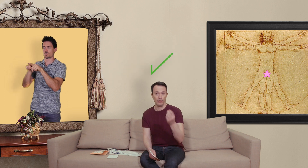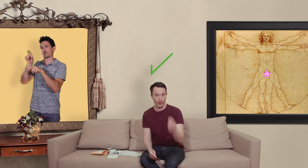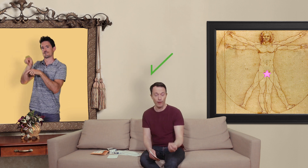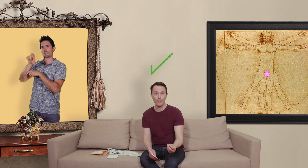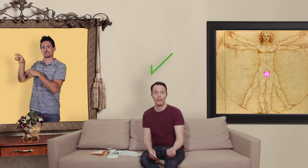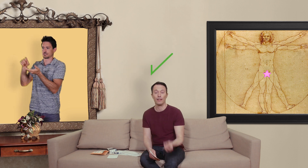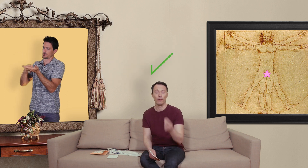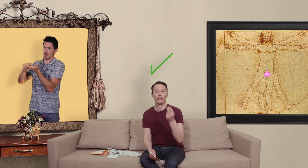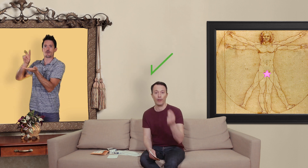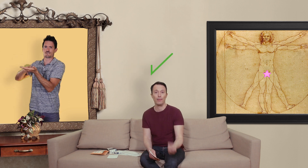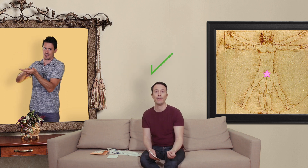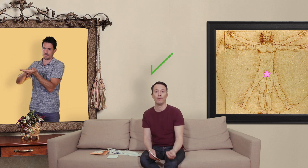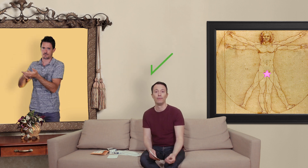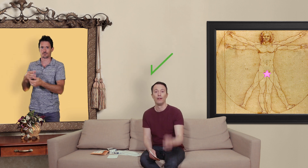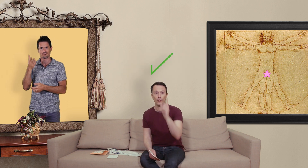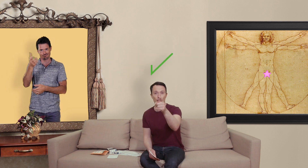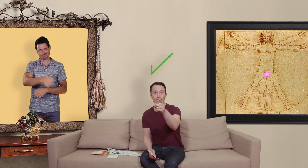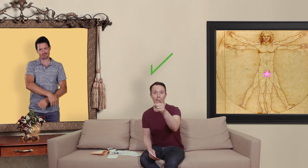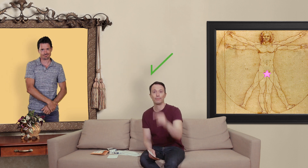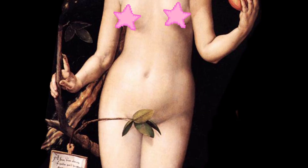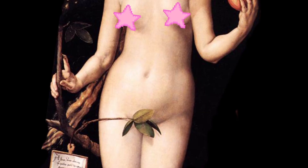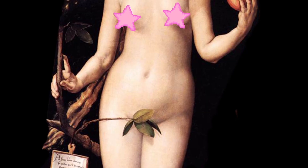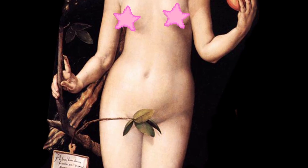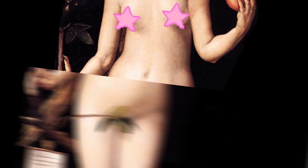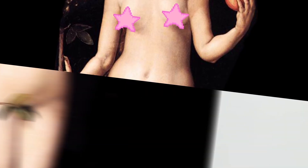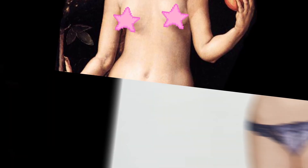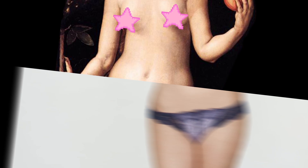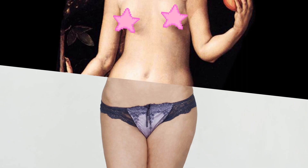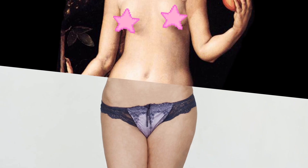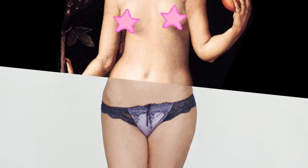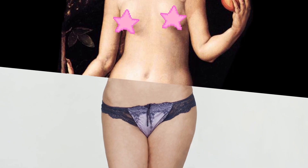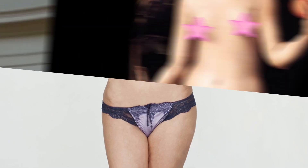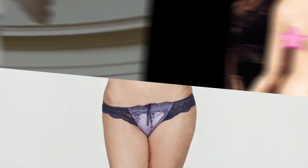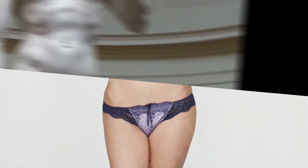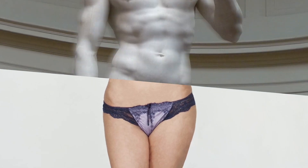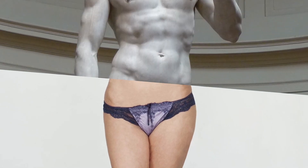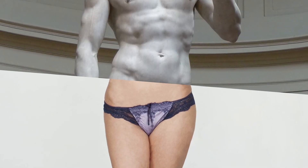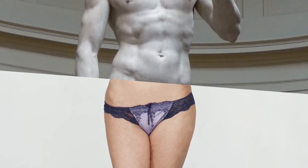des vraies pharmacie qui vendent des médicaments